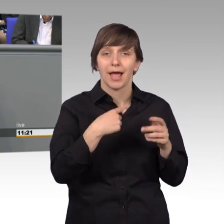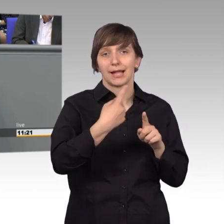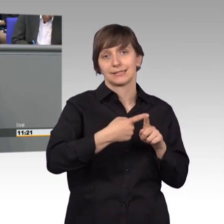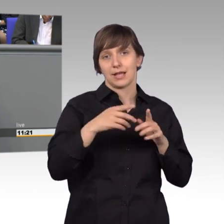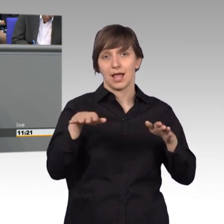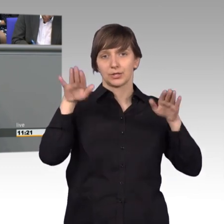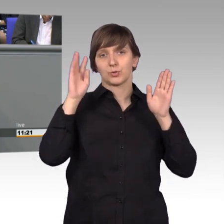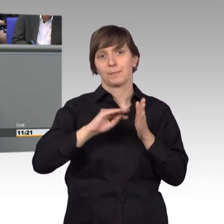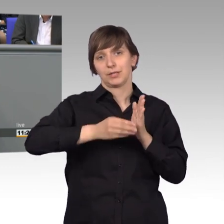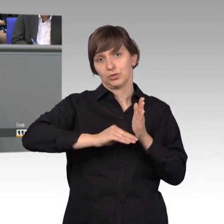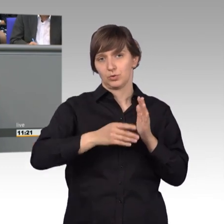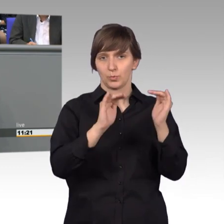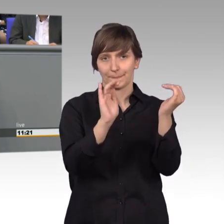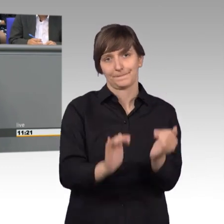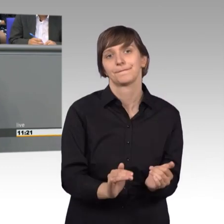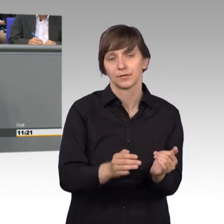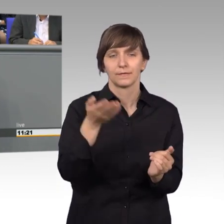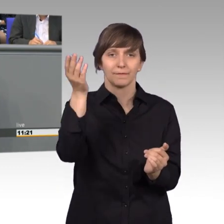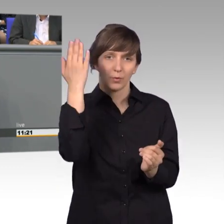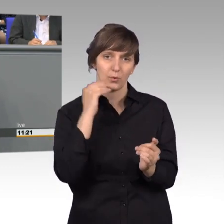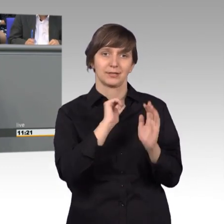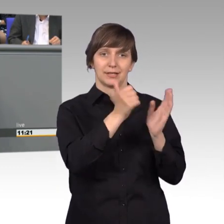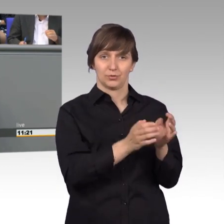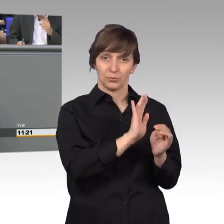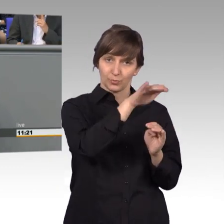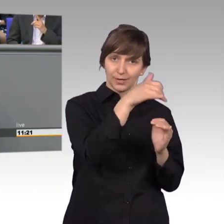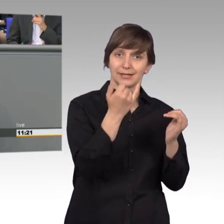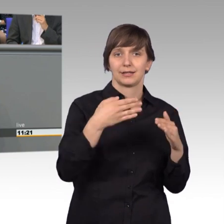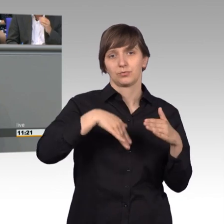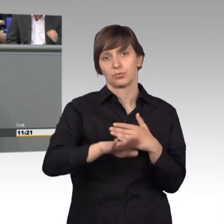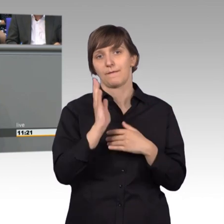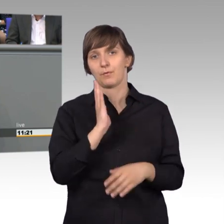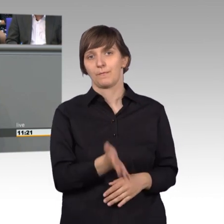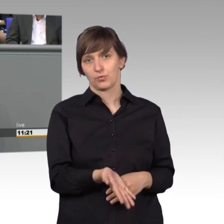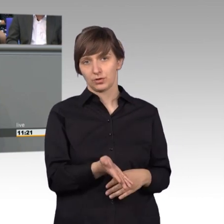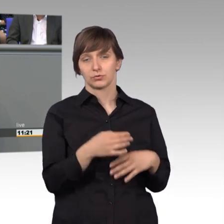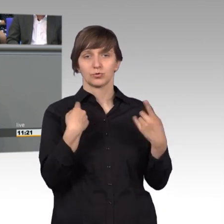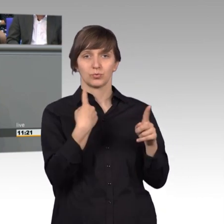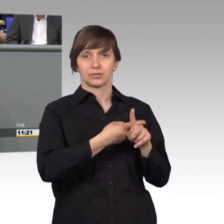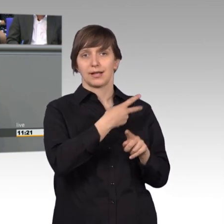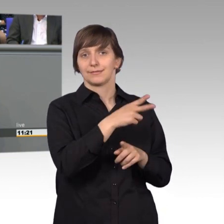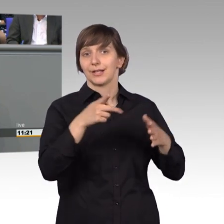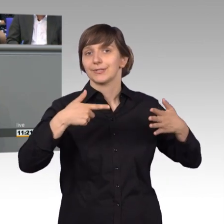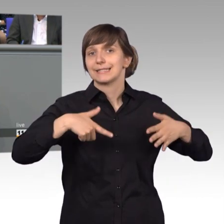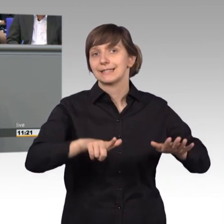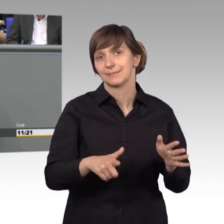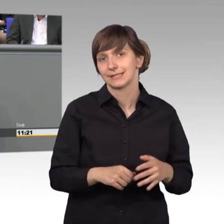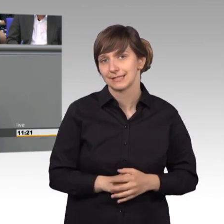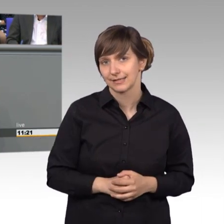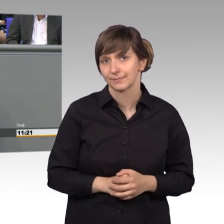von über 600 auf über 500. Das sind die Zahlen aus 2017. Also spiegeln sie, wie ich bereits betonte,